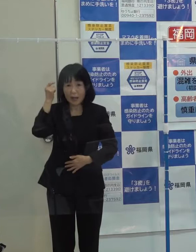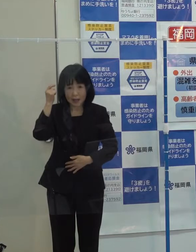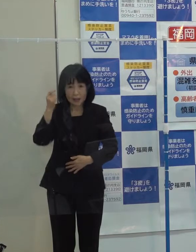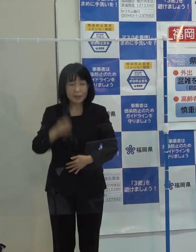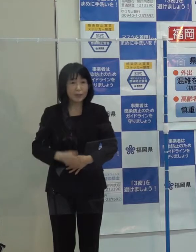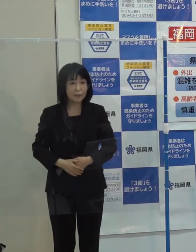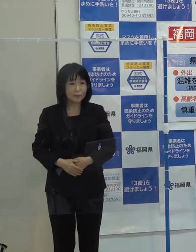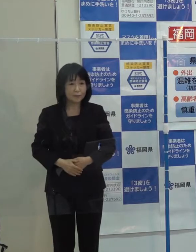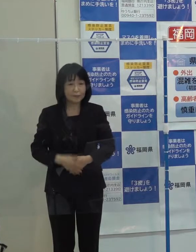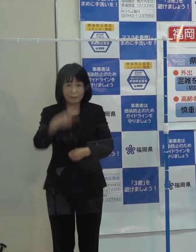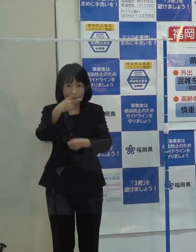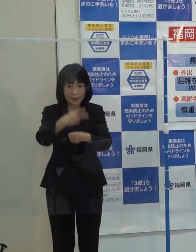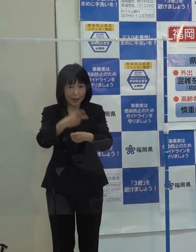第２位です